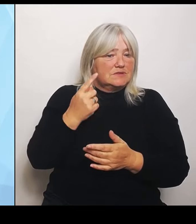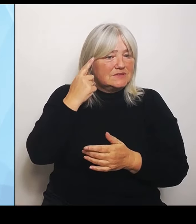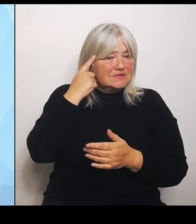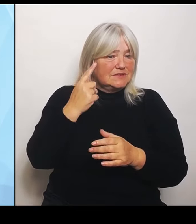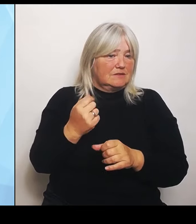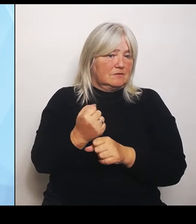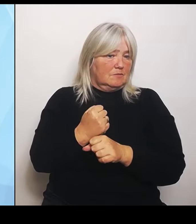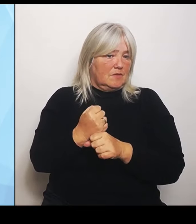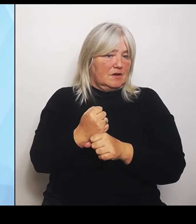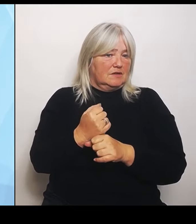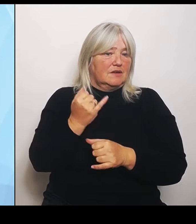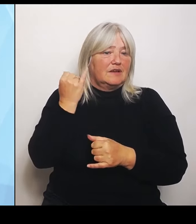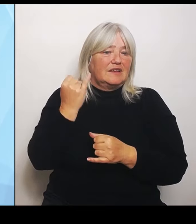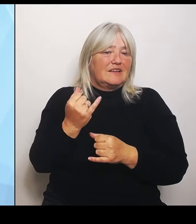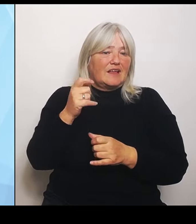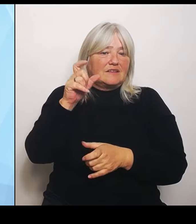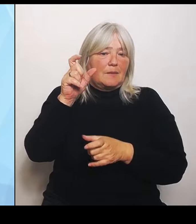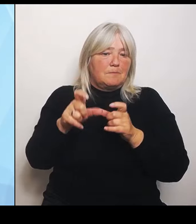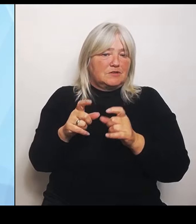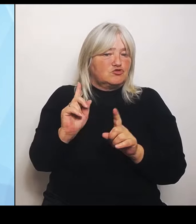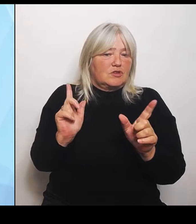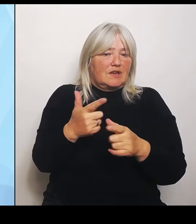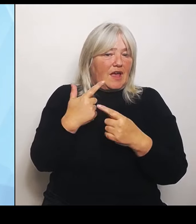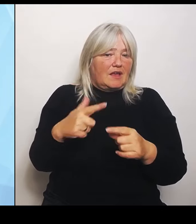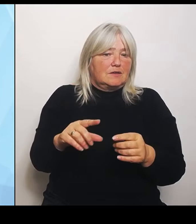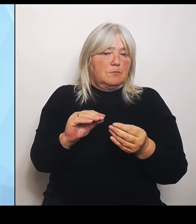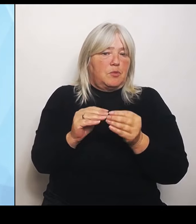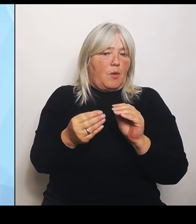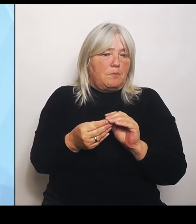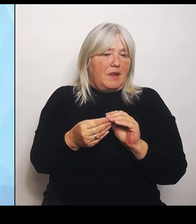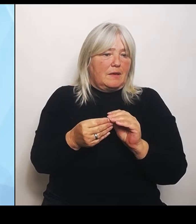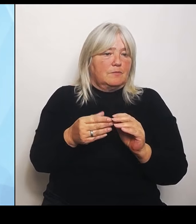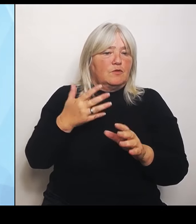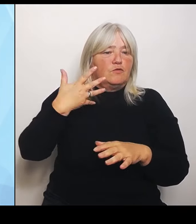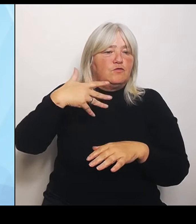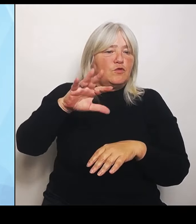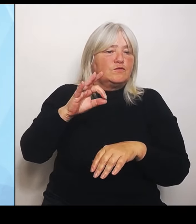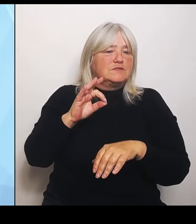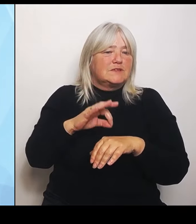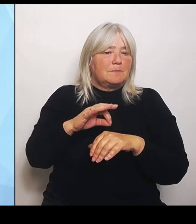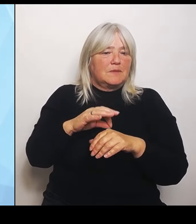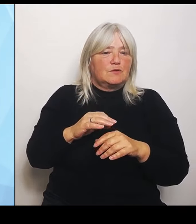länger zu einer Hüft- OP zu fahren. Ich habe aber ein Thema damit, wenn ich Grundversorgungsstrukturen, wenn